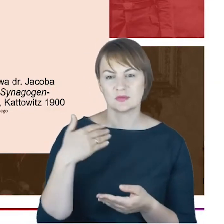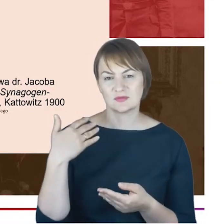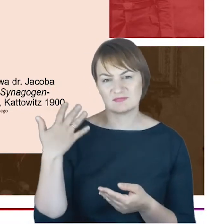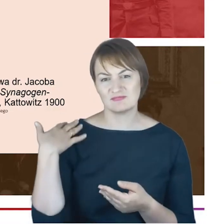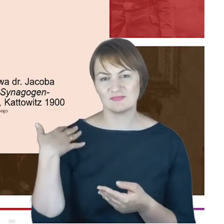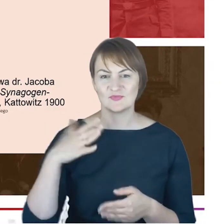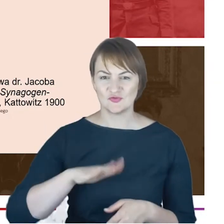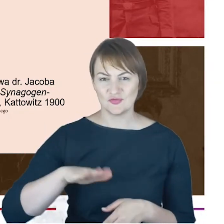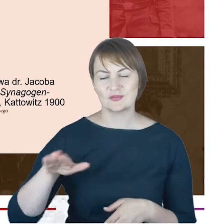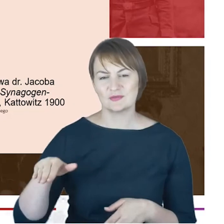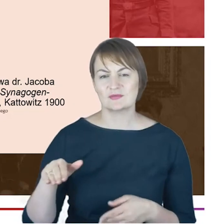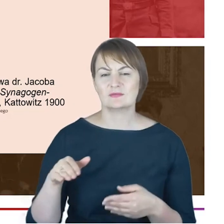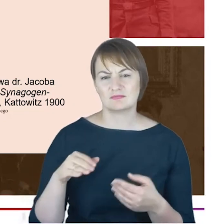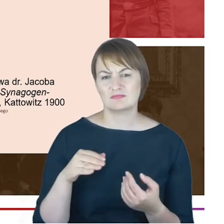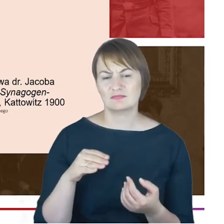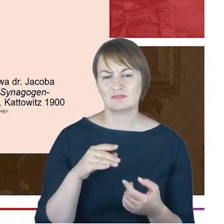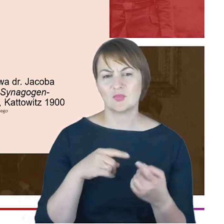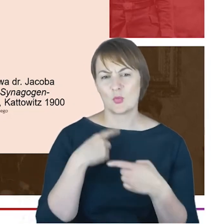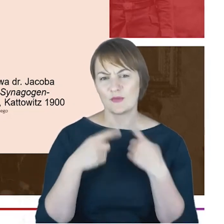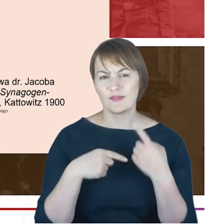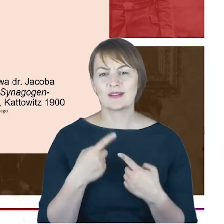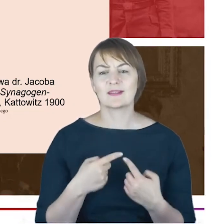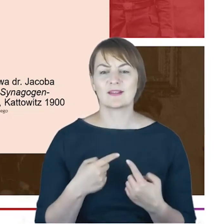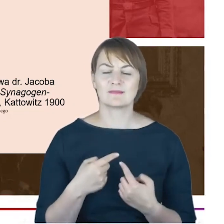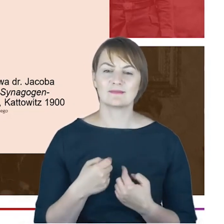słowach-chciałoby się powiedzieć-wyraził się na temat